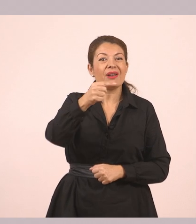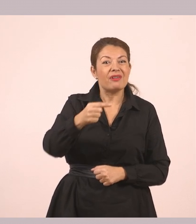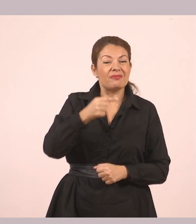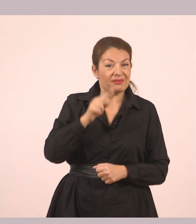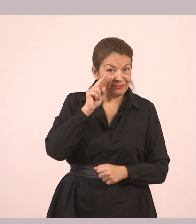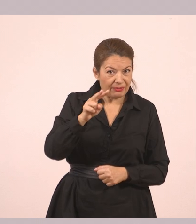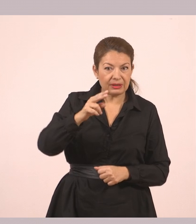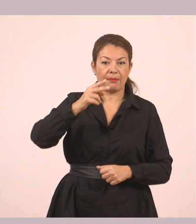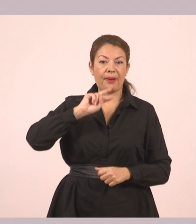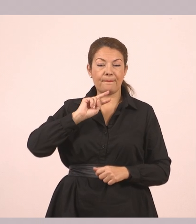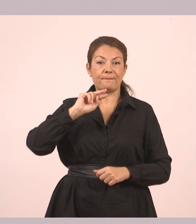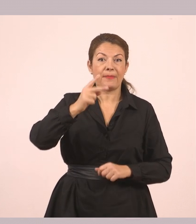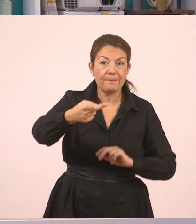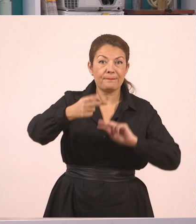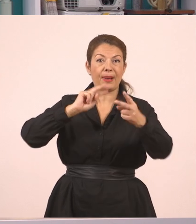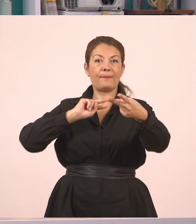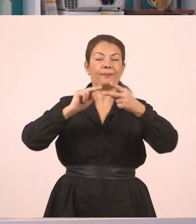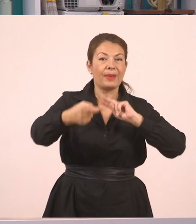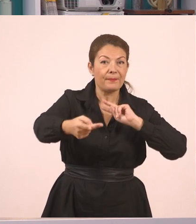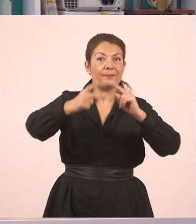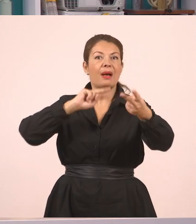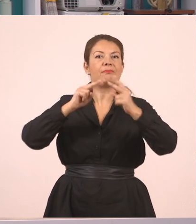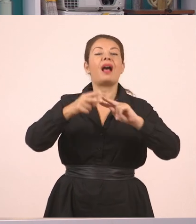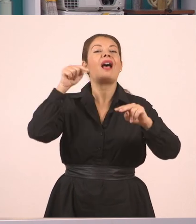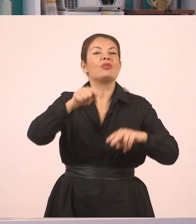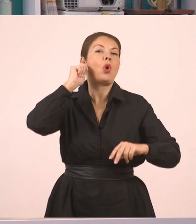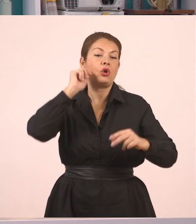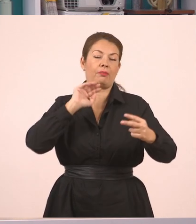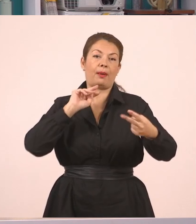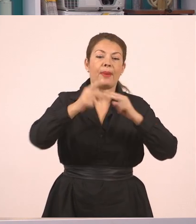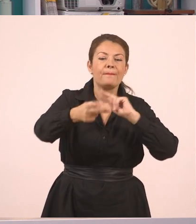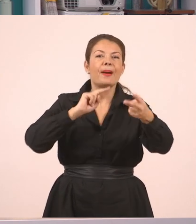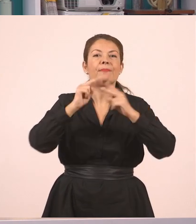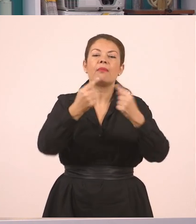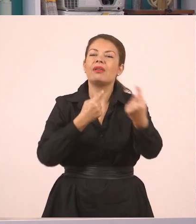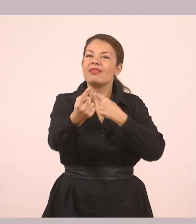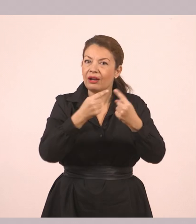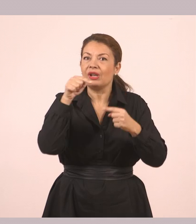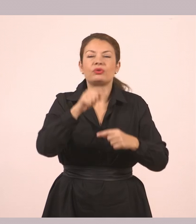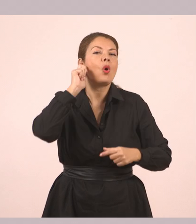Ήθελα να σου δώσω κάτι. Αυτός λοιπόν είναι ο ευθύς λόγος, ρωτάμε - απαντάμε. Πάμε τώρα στον πλάγιο.